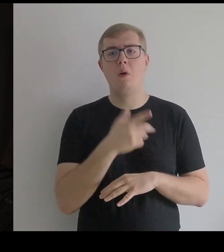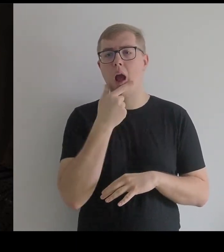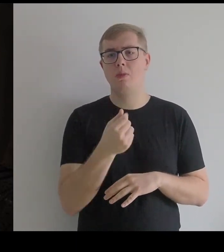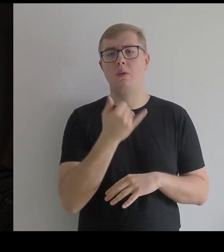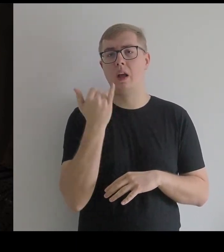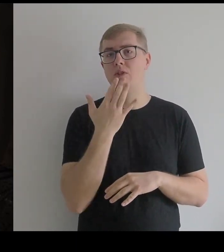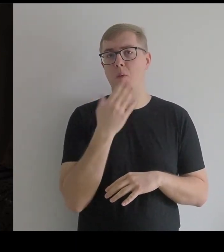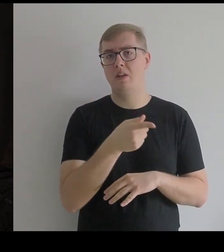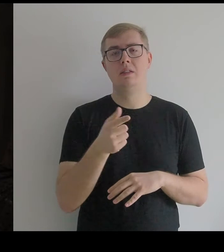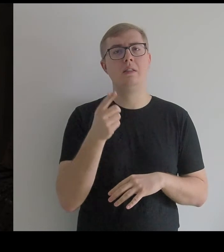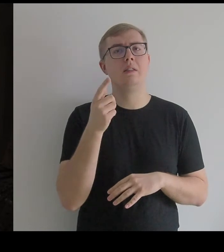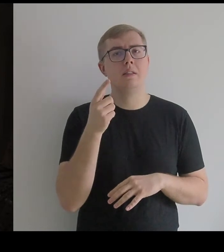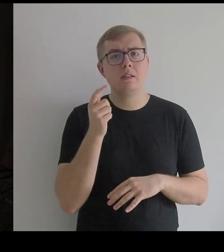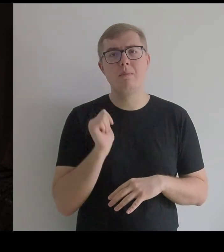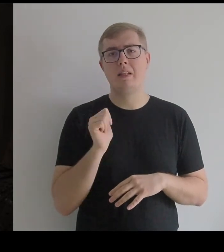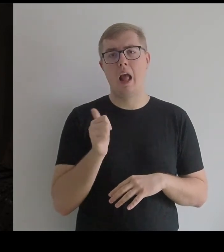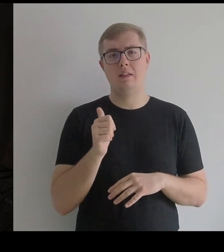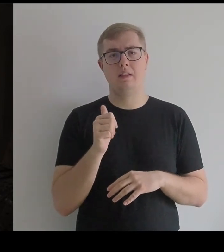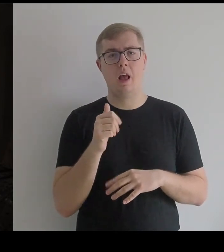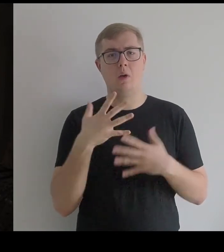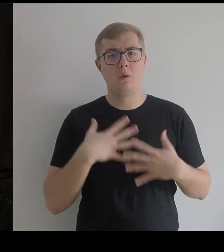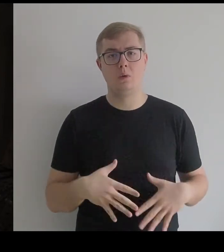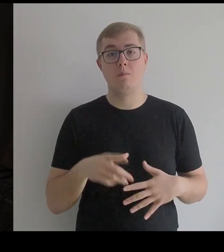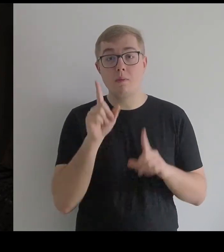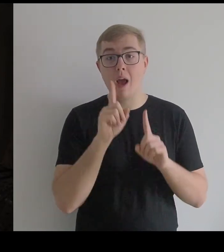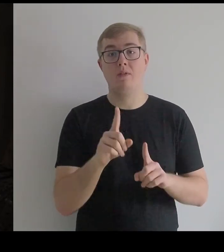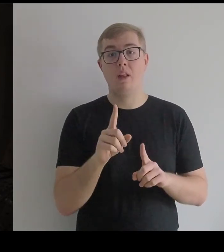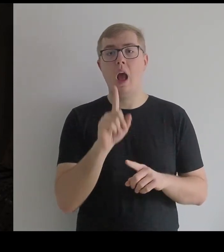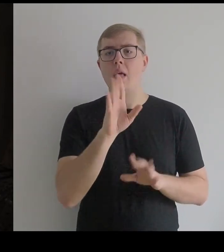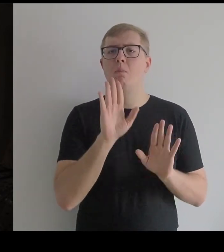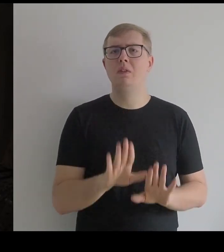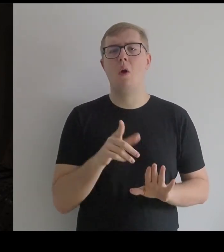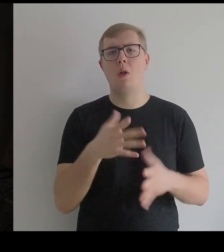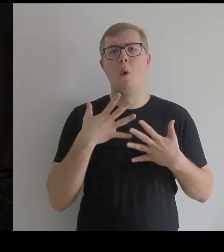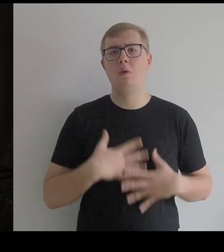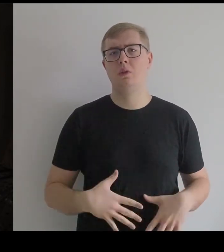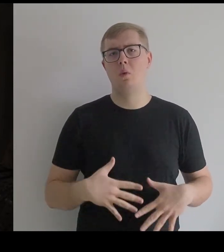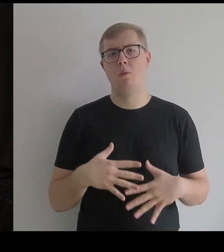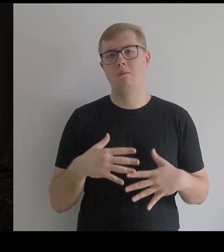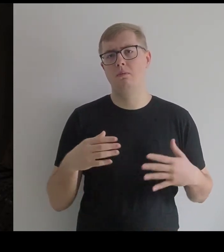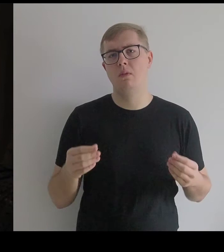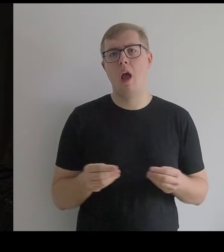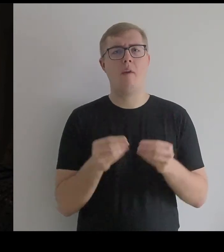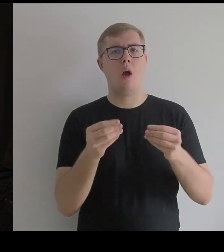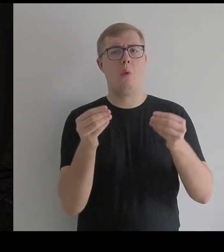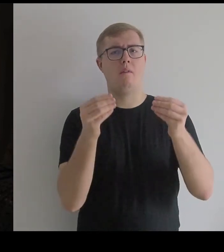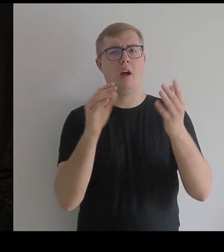ale pozwolił temu kostiumowi ewoluować.